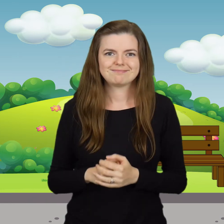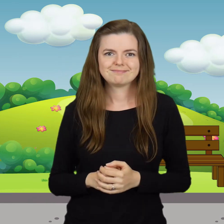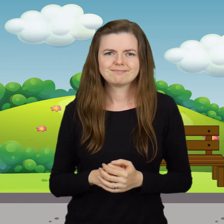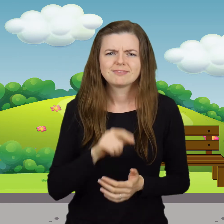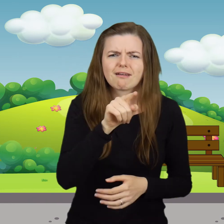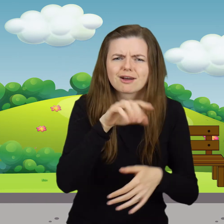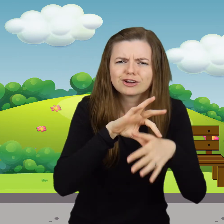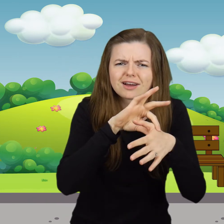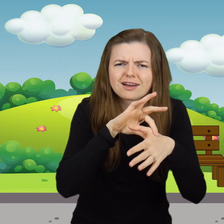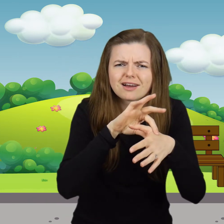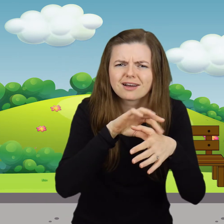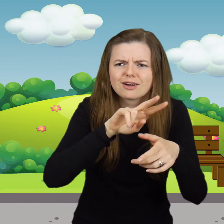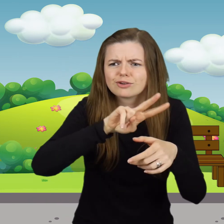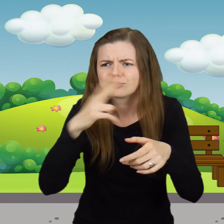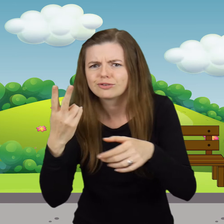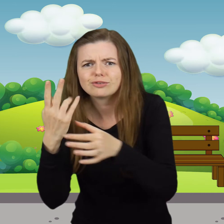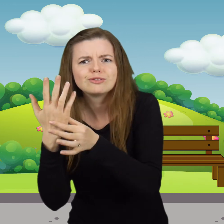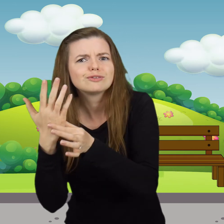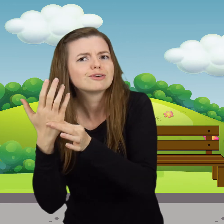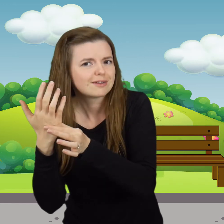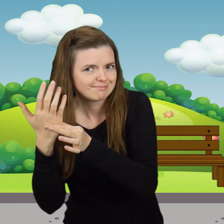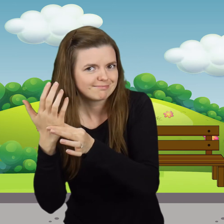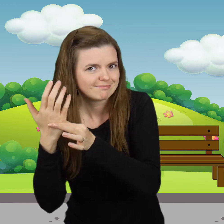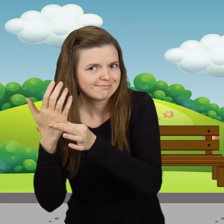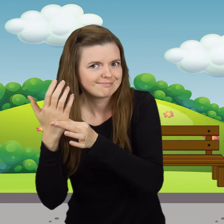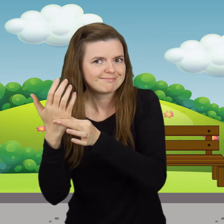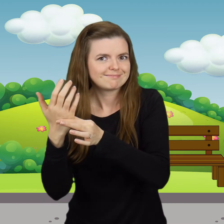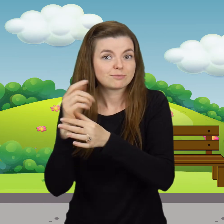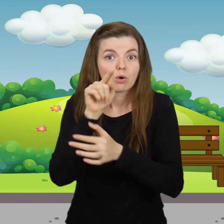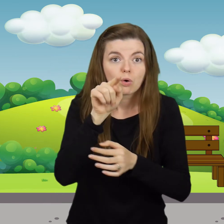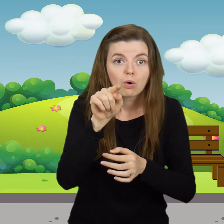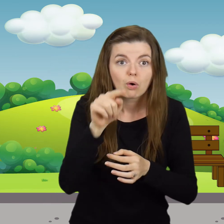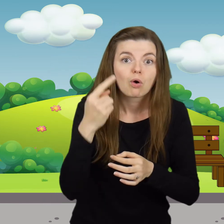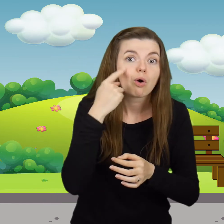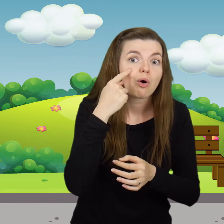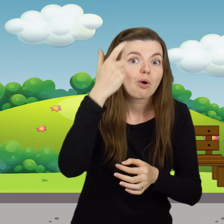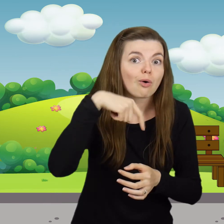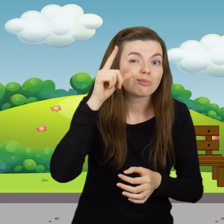Tu jest rączka, a tu druga. A tu oczko do mnie mruga.